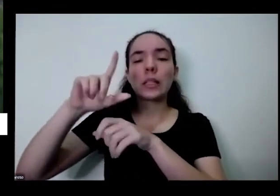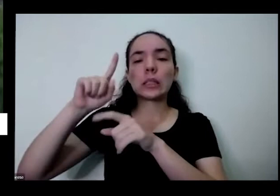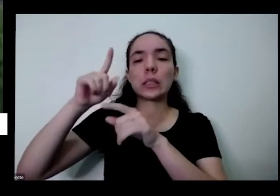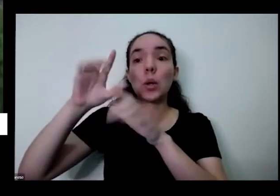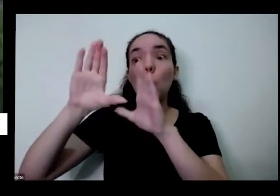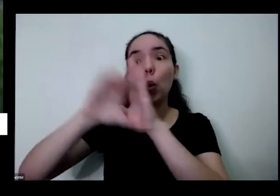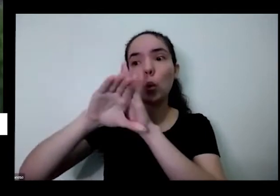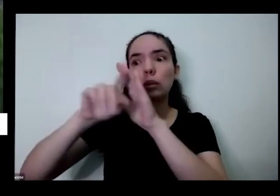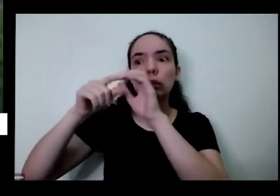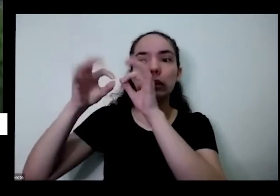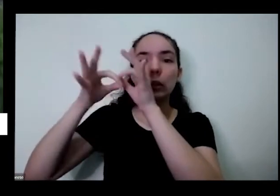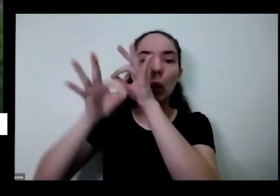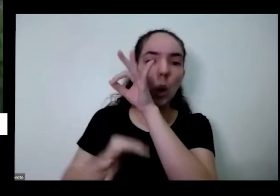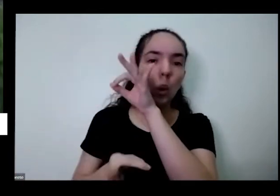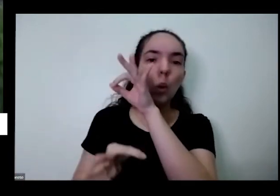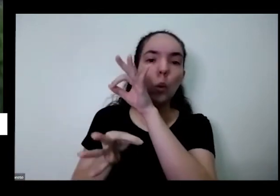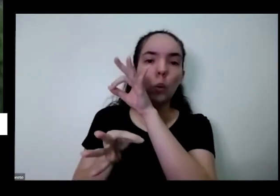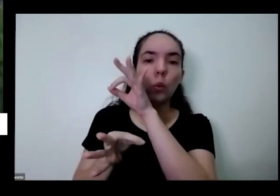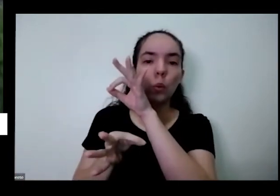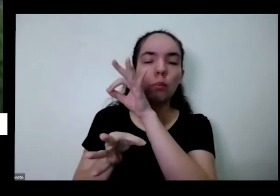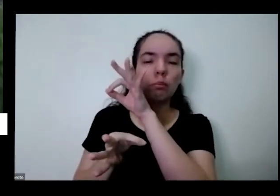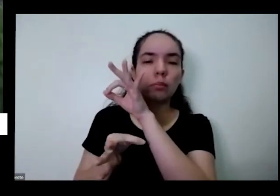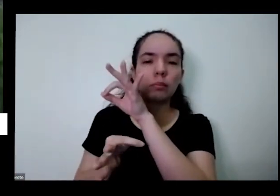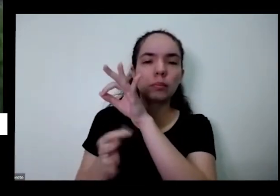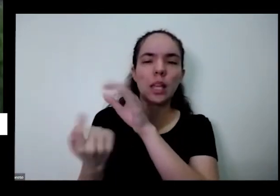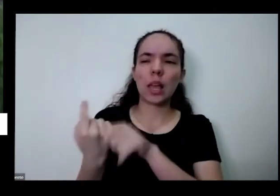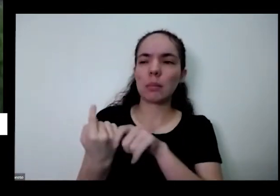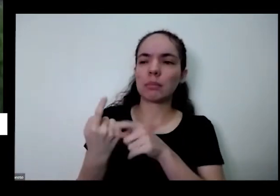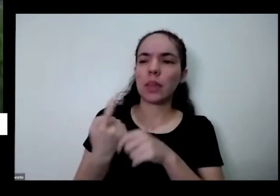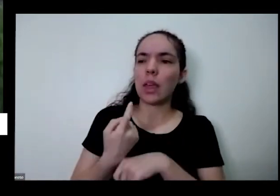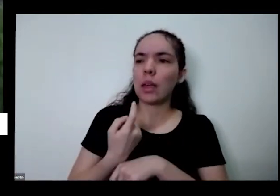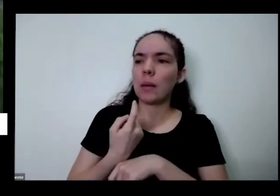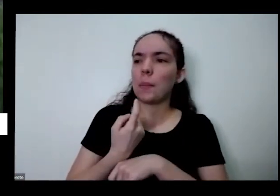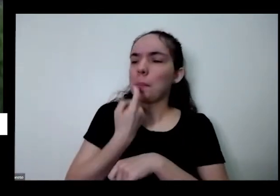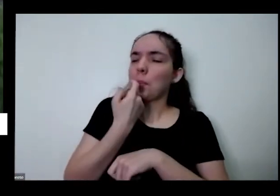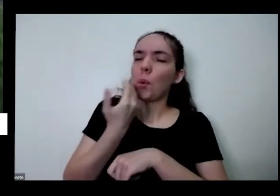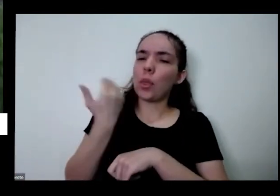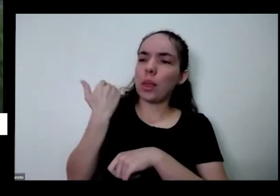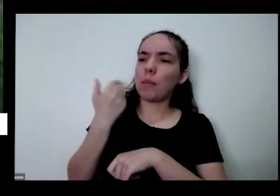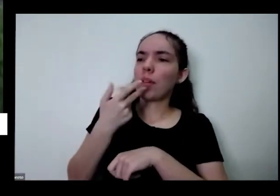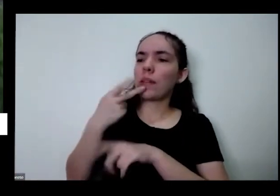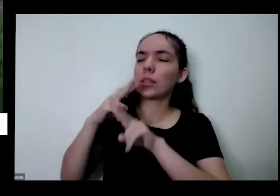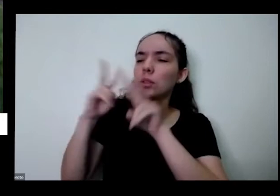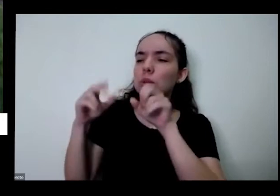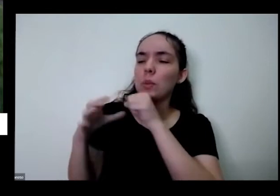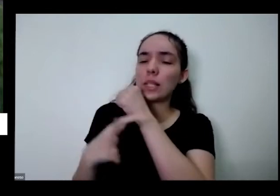o conceito é até pouco tempo se discutir a questão da segurança alimentar que você ter um alimento